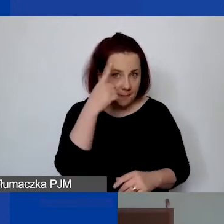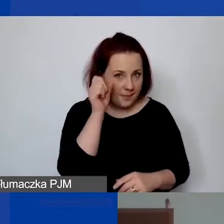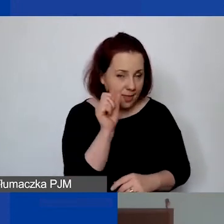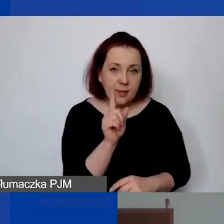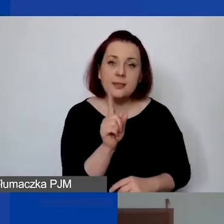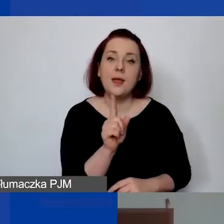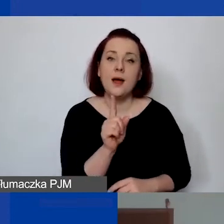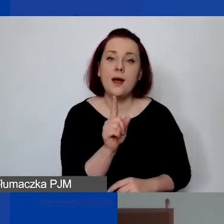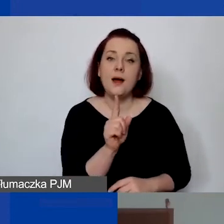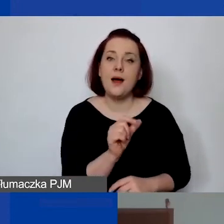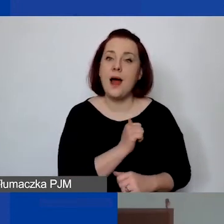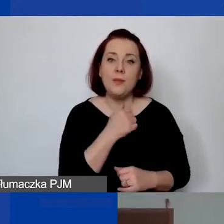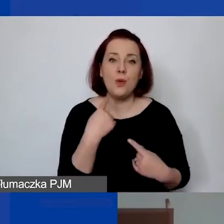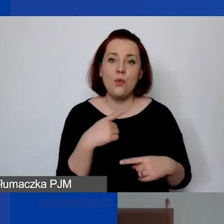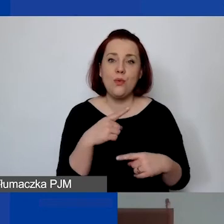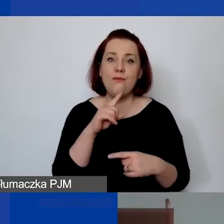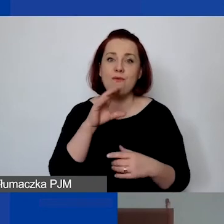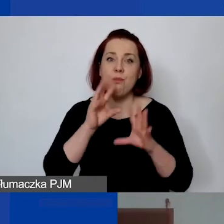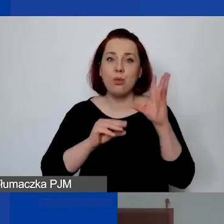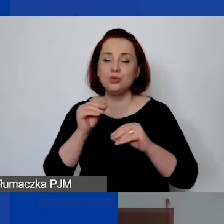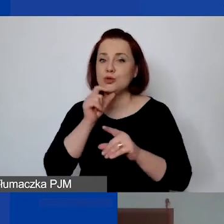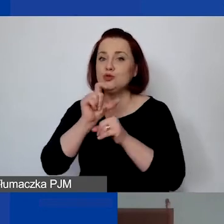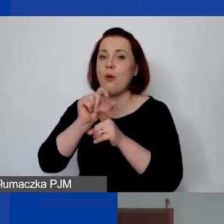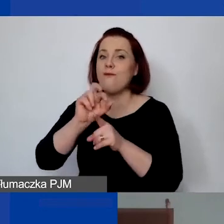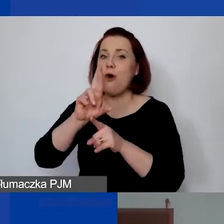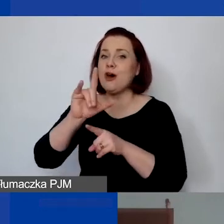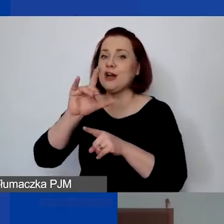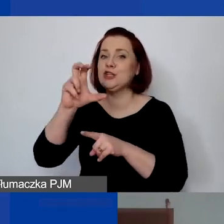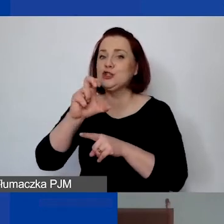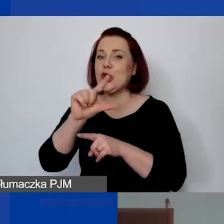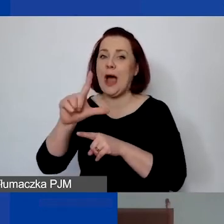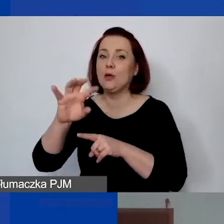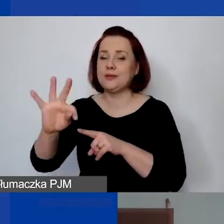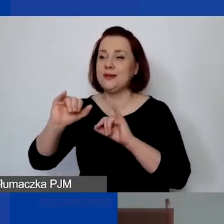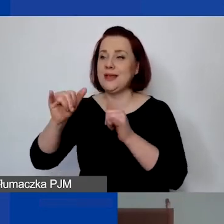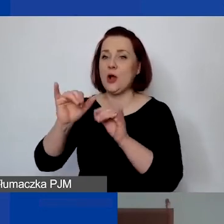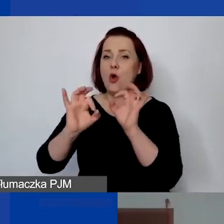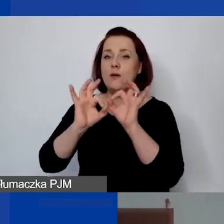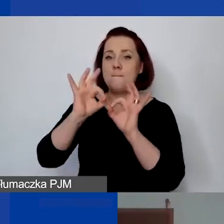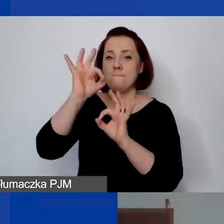żeby nigdzie się nie znalazło w budżecie słowo "ryczałt" jako jednostka miary. To znaczy, że to nie jest jakaś pula.